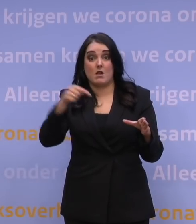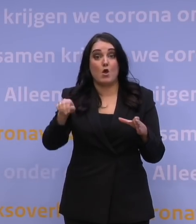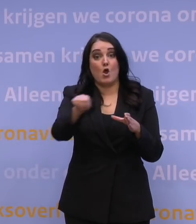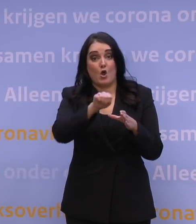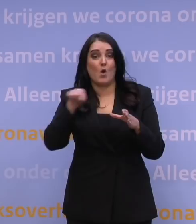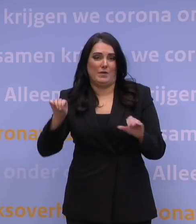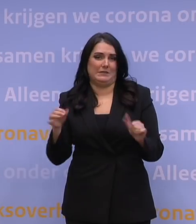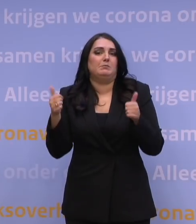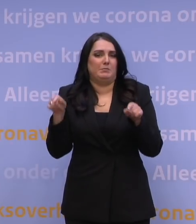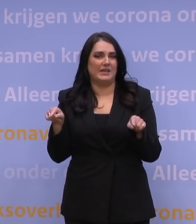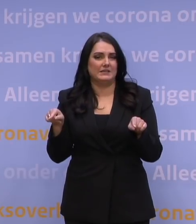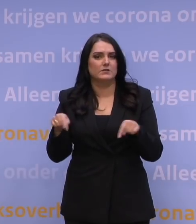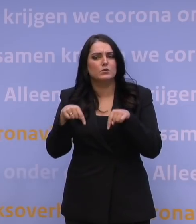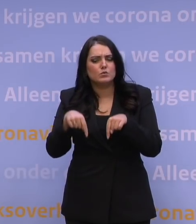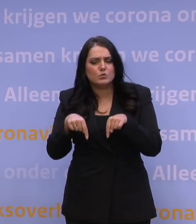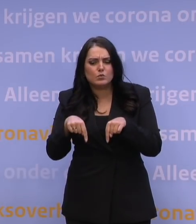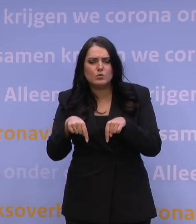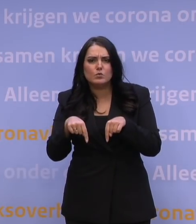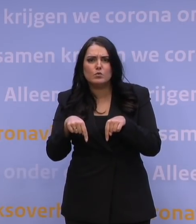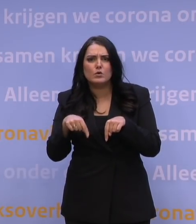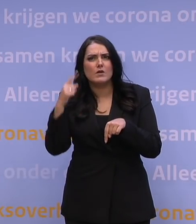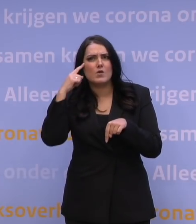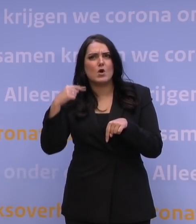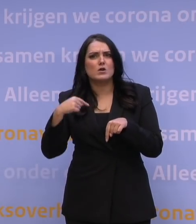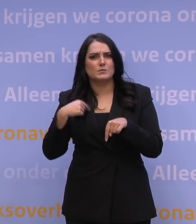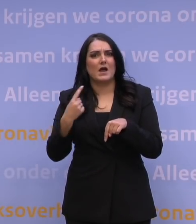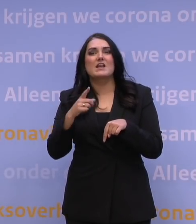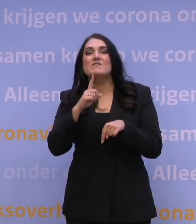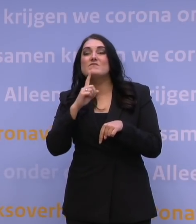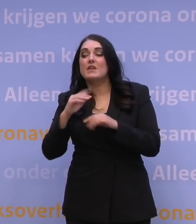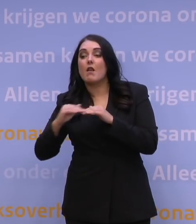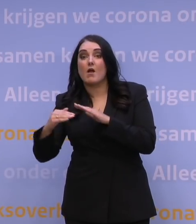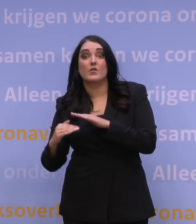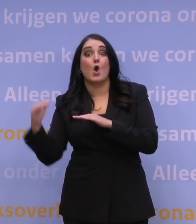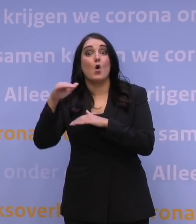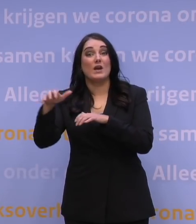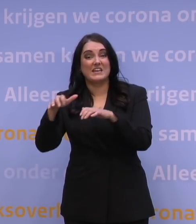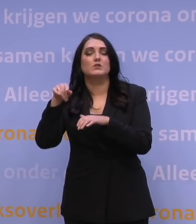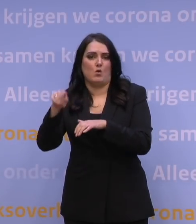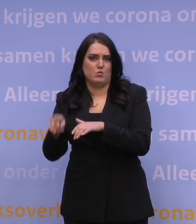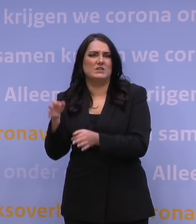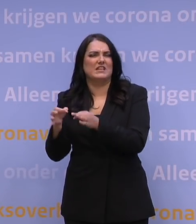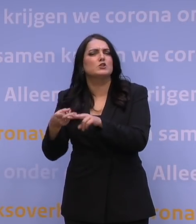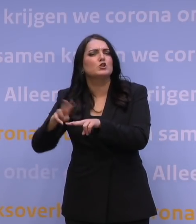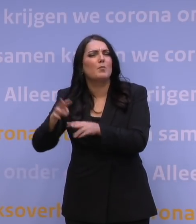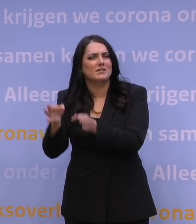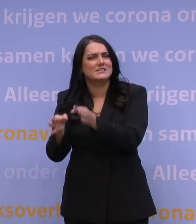Daar geldt op dit moment alleen voor de zeerhoogrisicolanden dat daar een test moet worden gedaan, een dubbele test moet worden gedaan